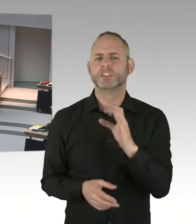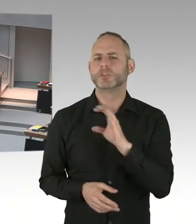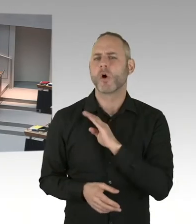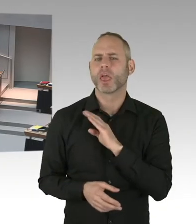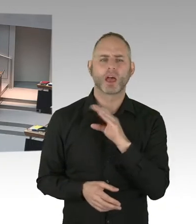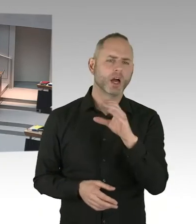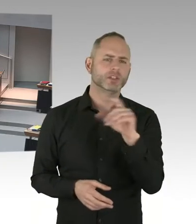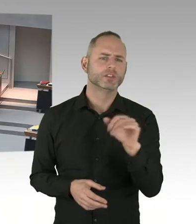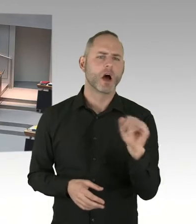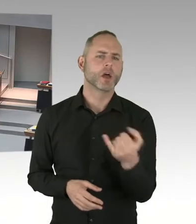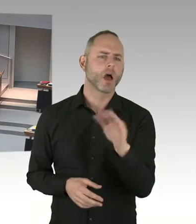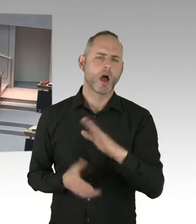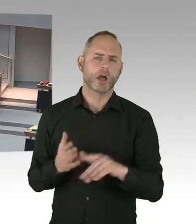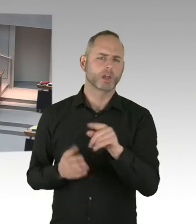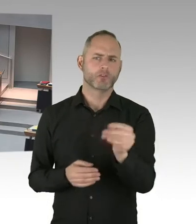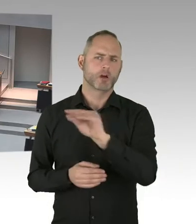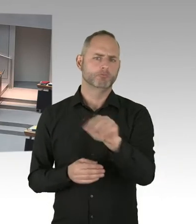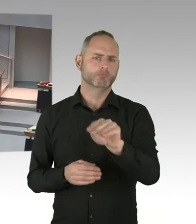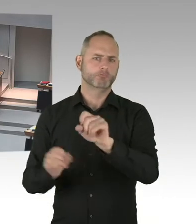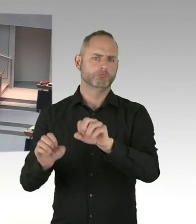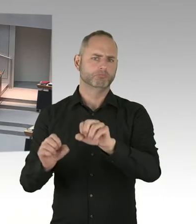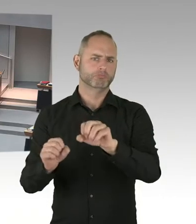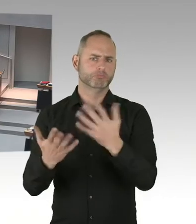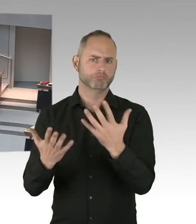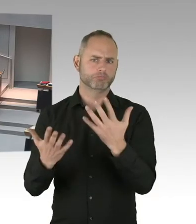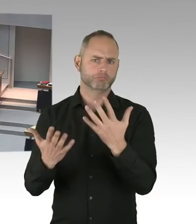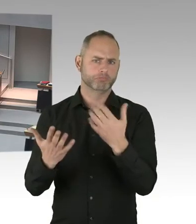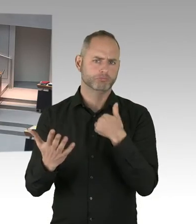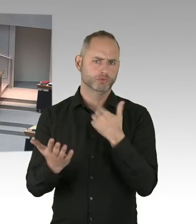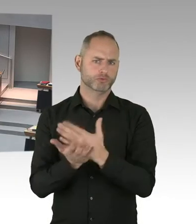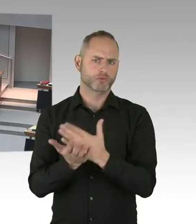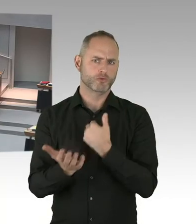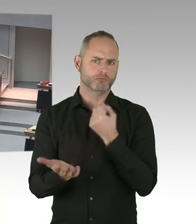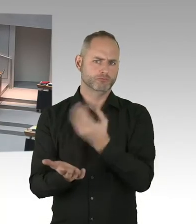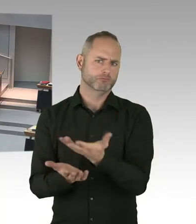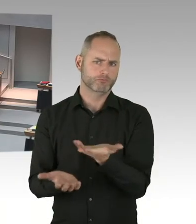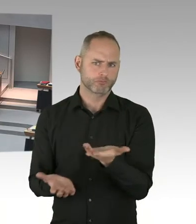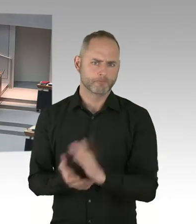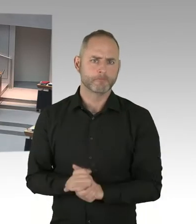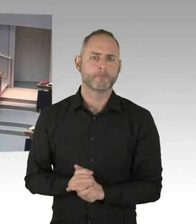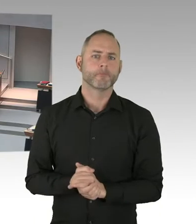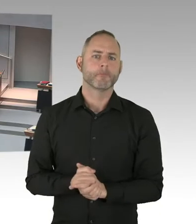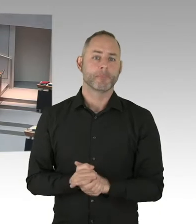Es sind denn irgendwie ein paar Wochen. Dann gibt es einen Betreiber. Und das kann-, dann kann die Unterkunft belegt werden.